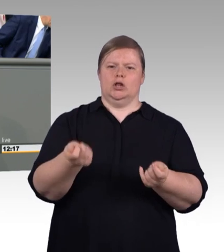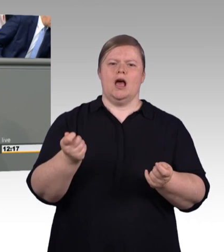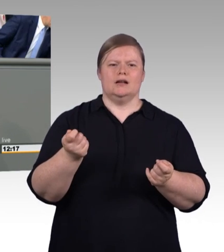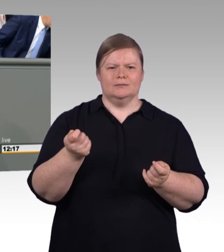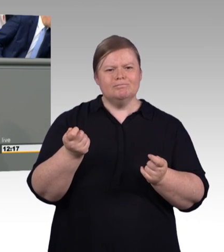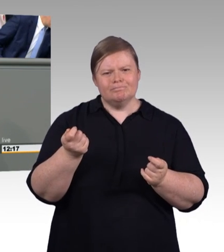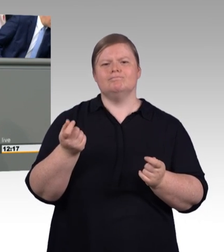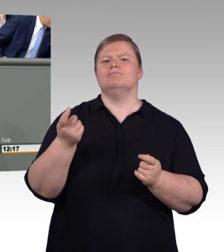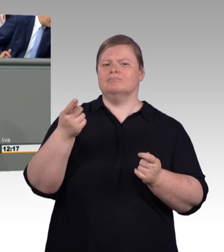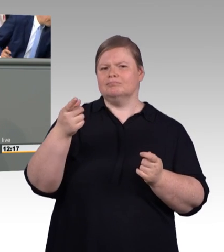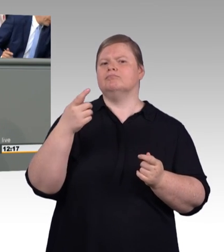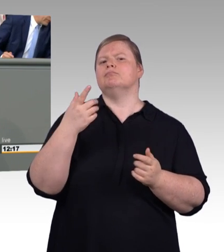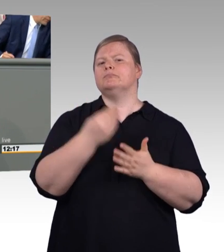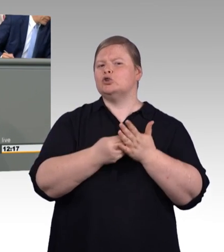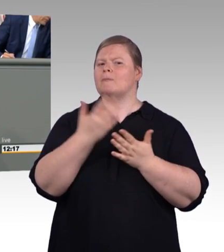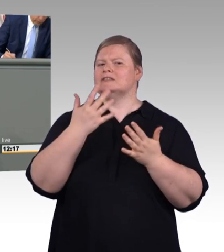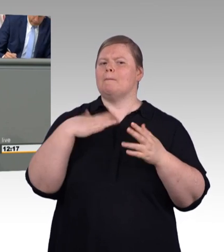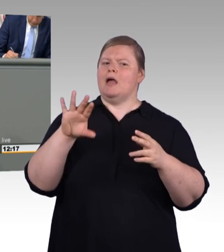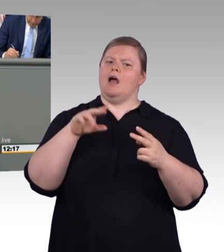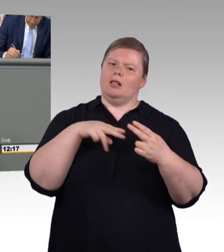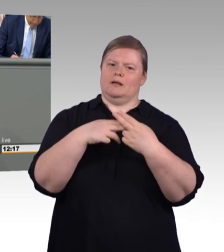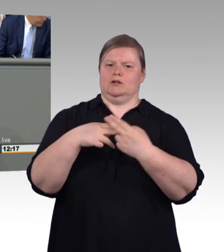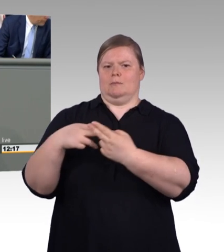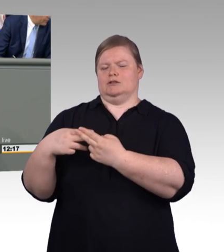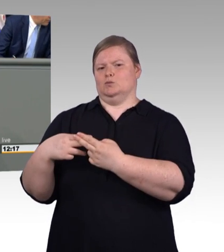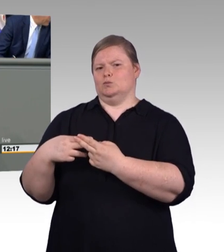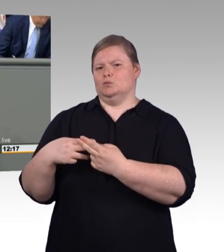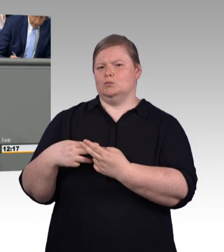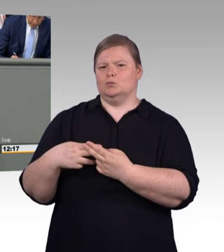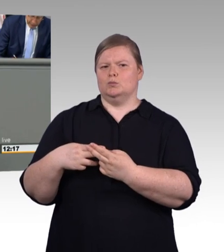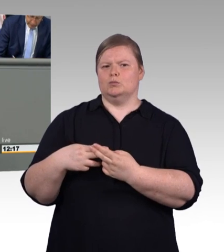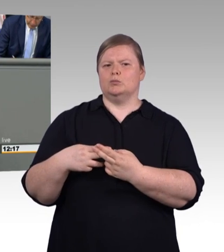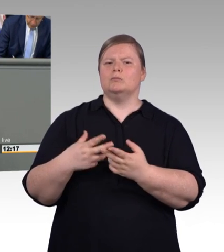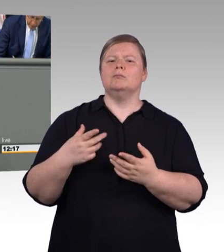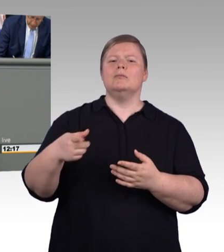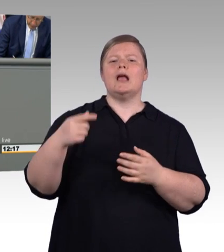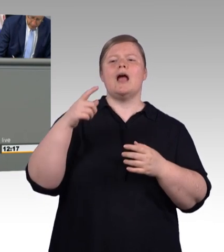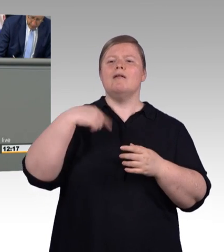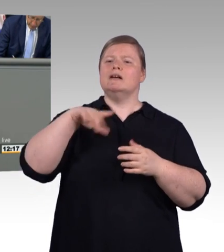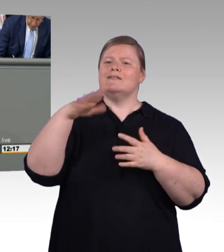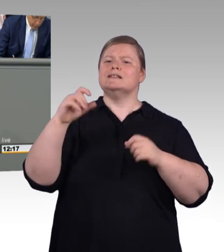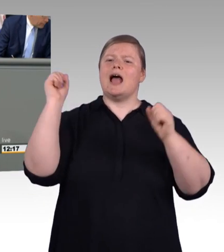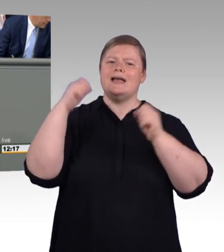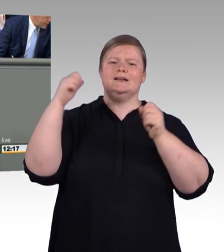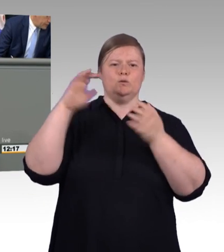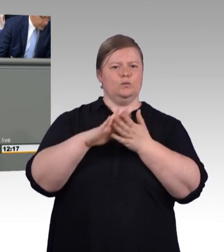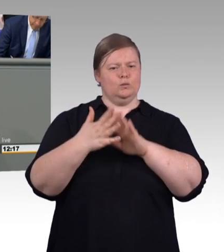Denn die zeigt die Kraft der Sozialpartnerschaft. Und deswegen gilt an der Stelle auch der Dank an den Deutschen Gewerkschaftsbund und an die BDA,